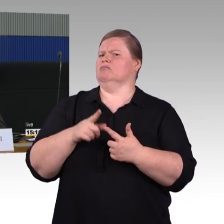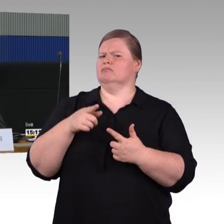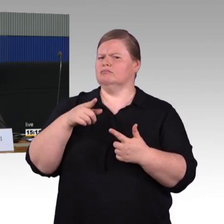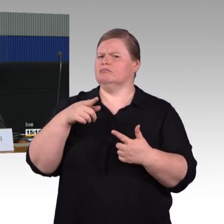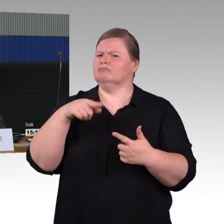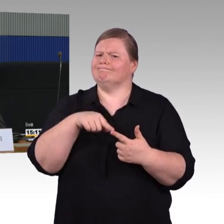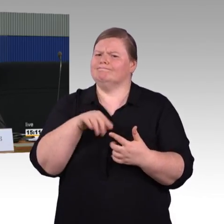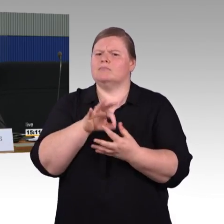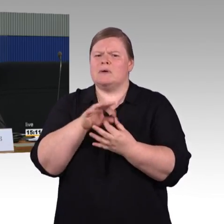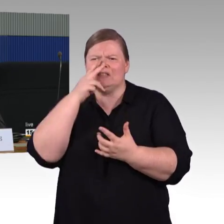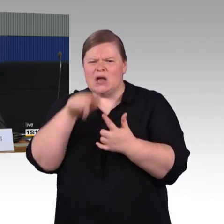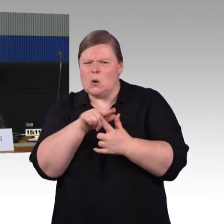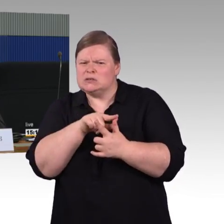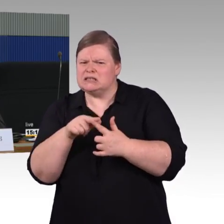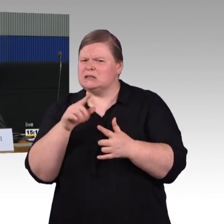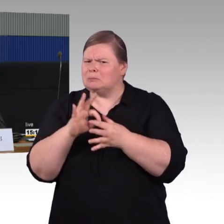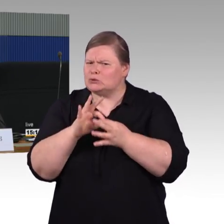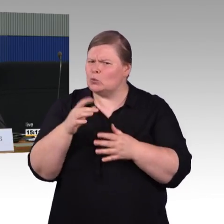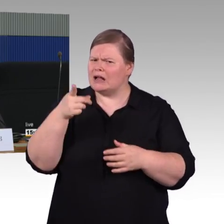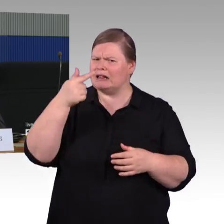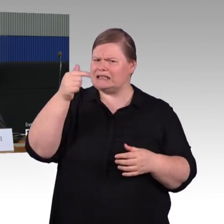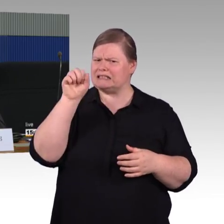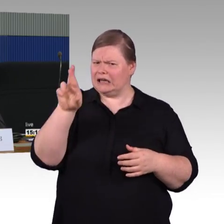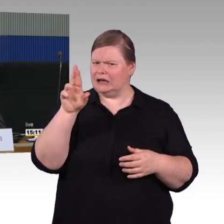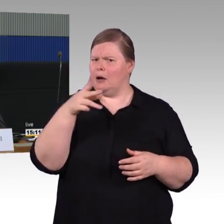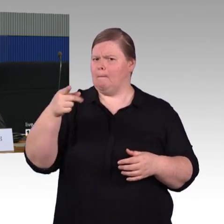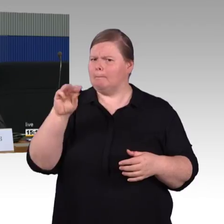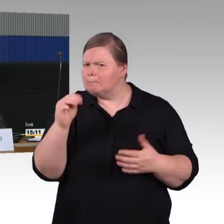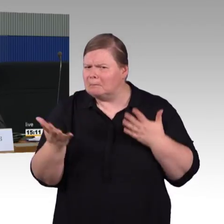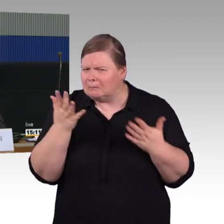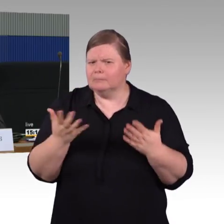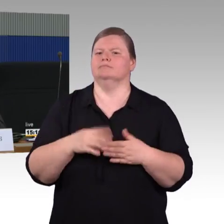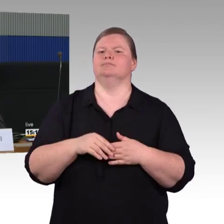Ich habe gesehen, wir hatten Glück,